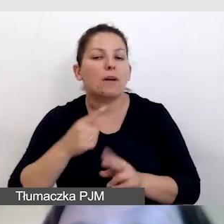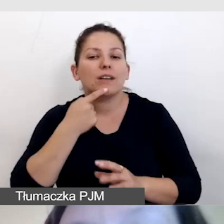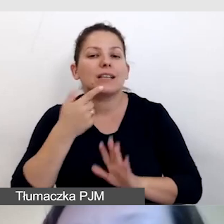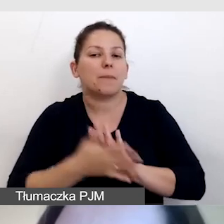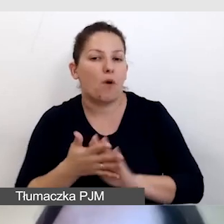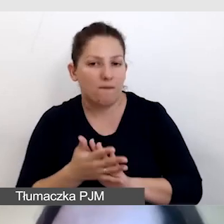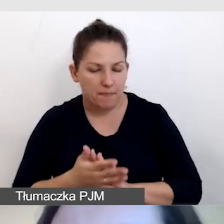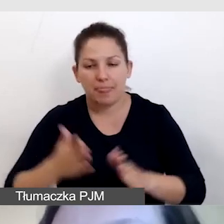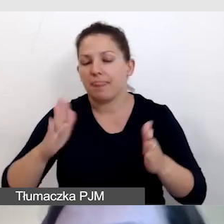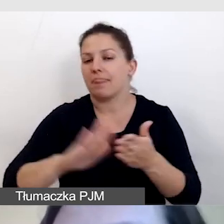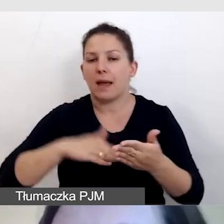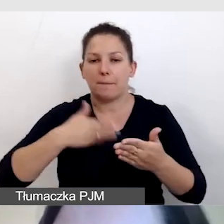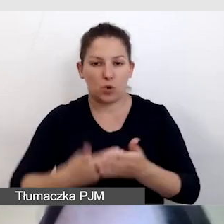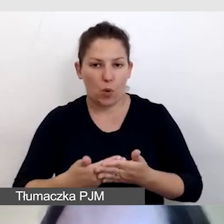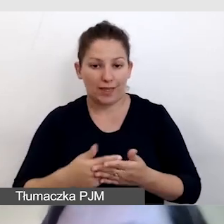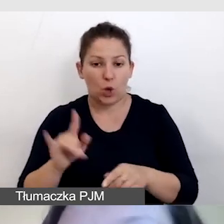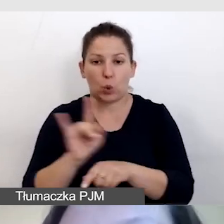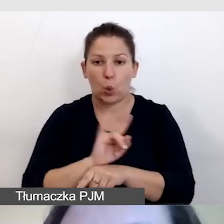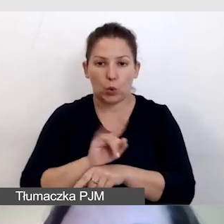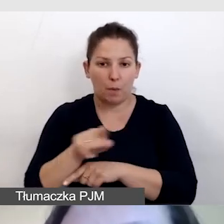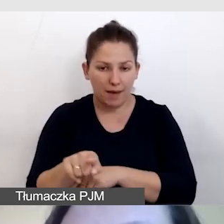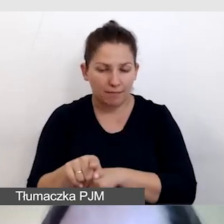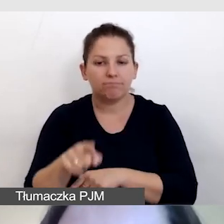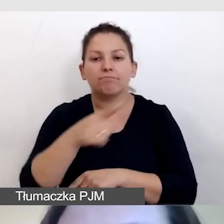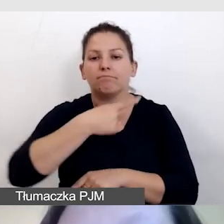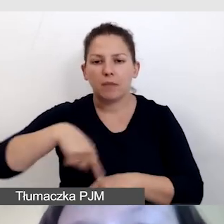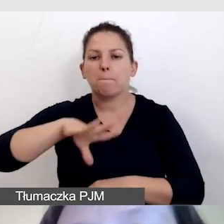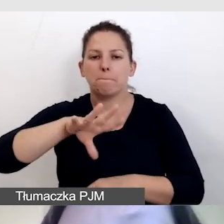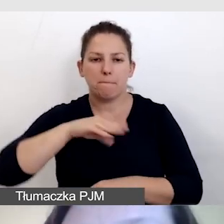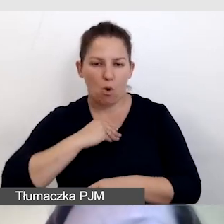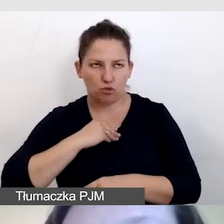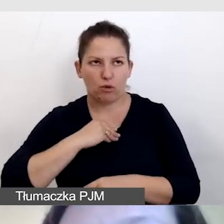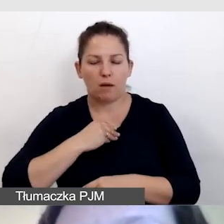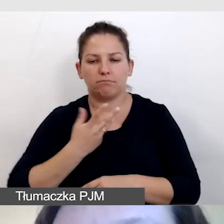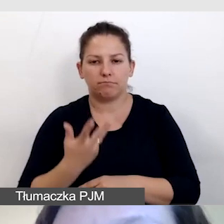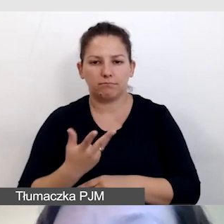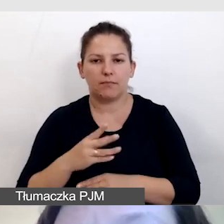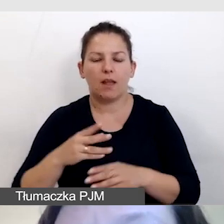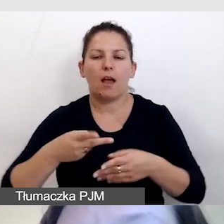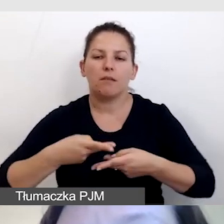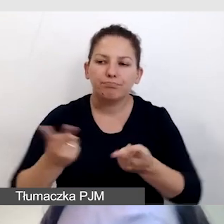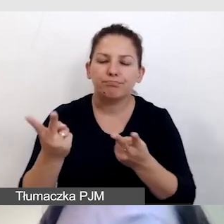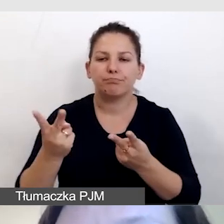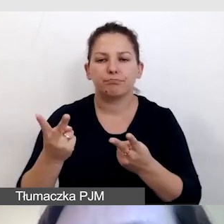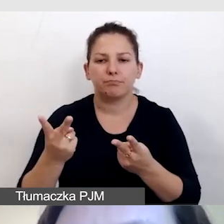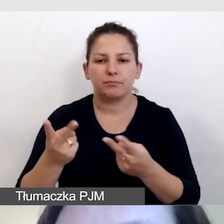Na przykład na YouTubie jesteśmy w stanie wypuścić transmisję,